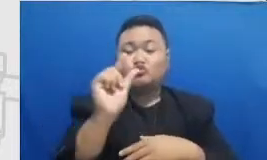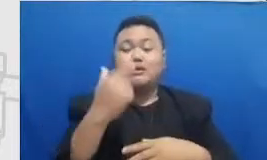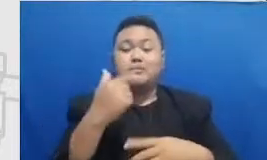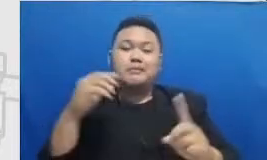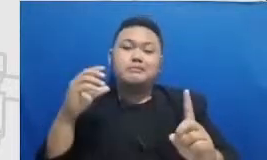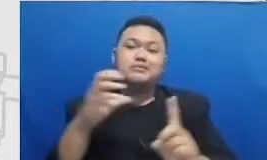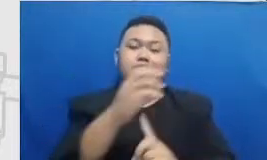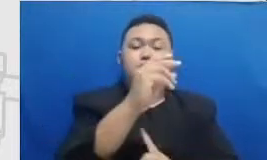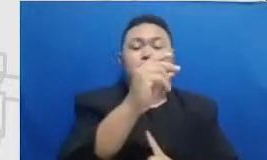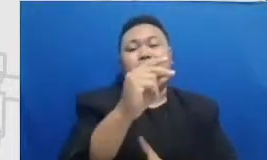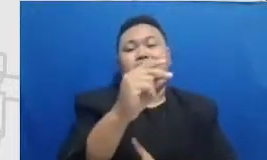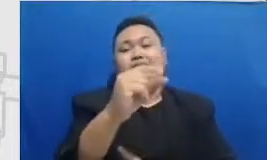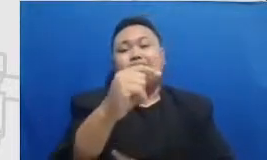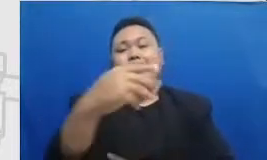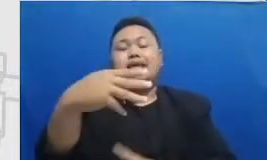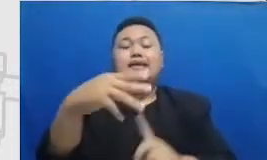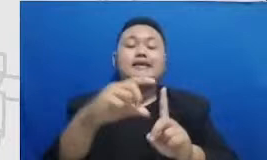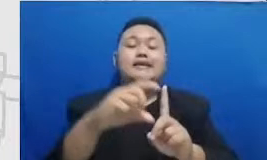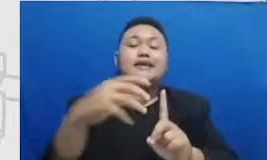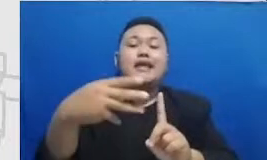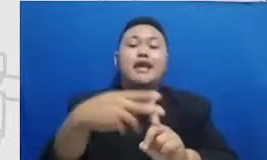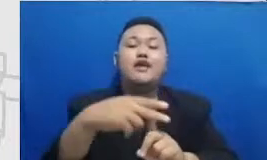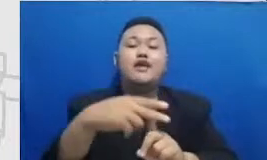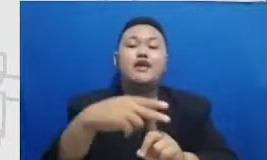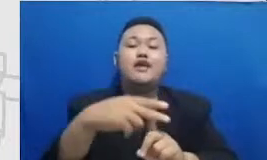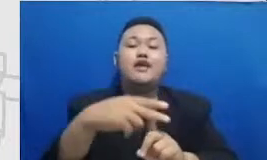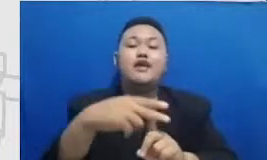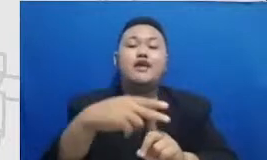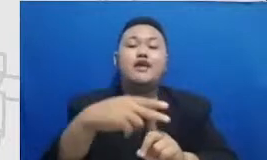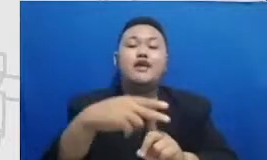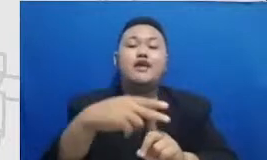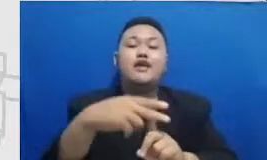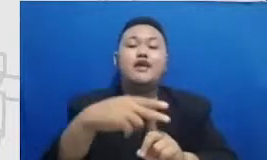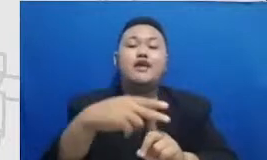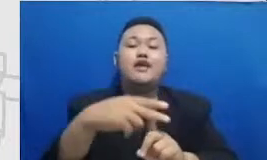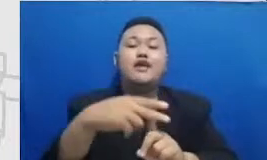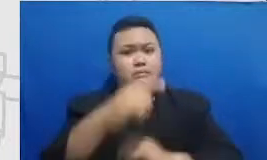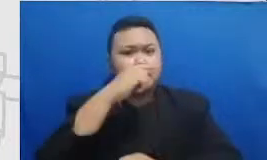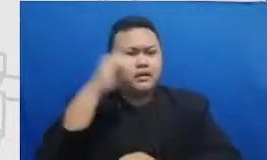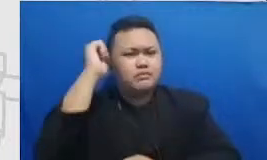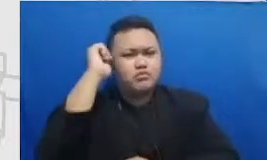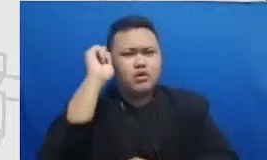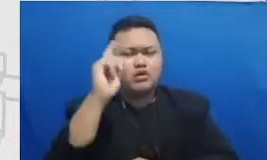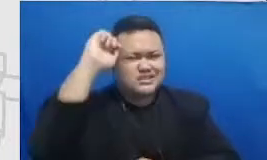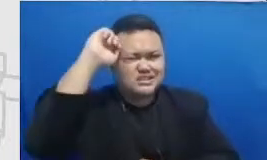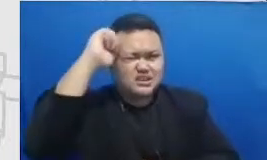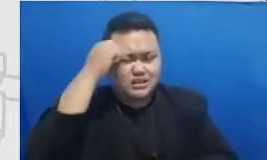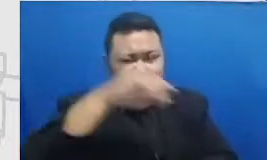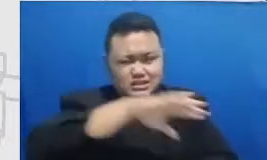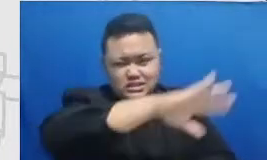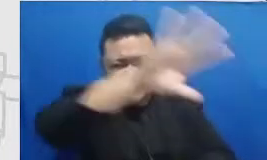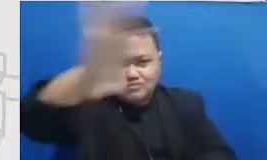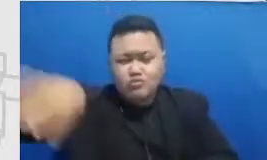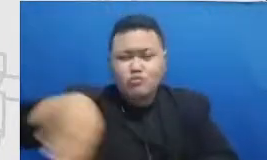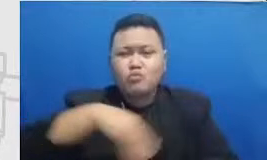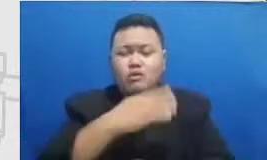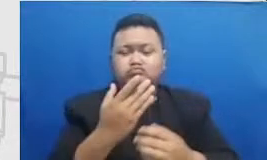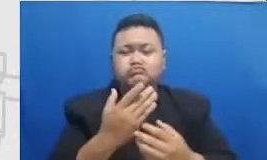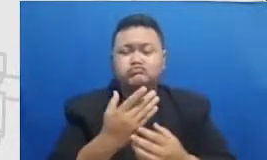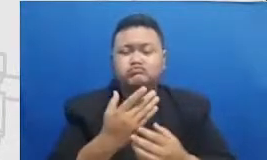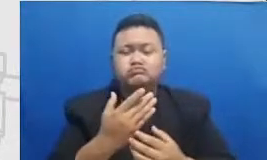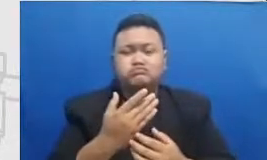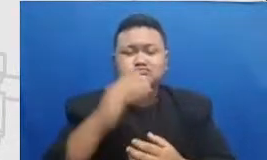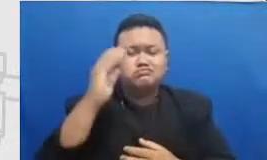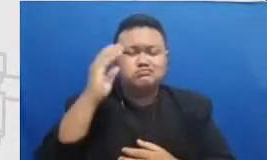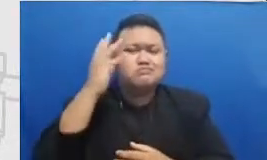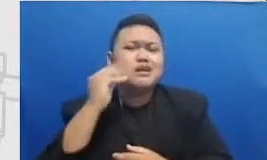Bapak dan Ibu perlu ingat semua momen dimana Bapak dan Ibu praktek penggunaan A9 teknologinya